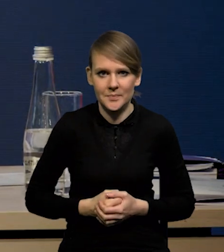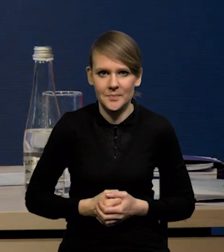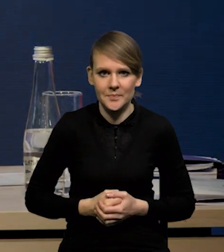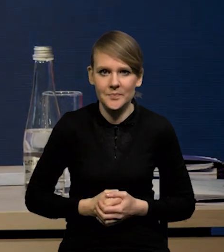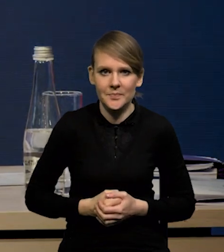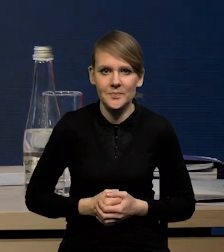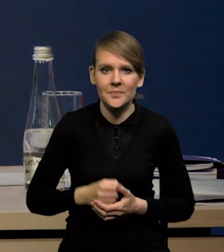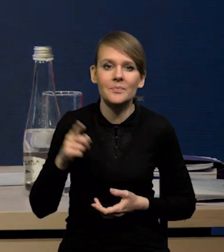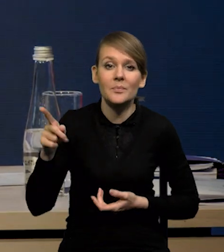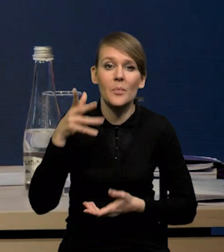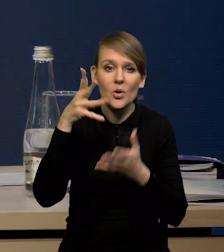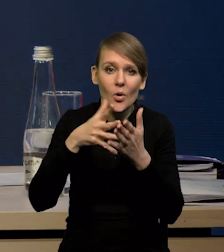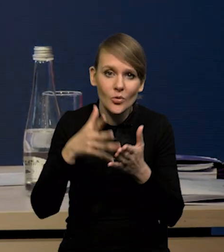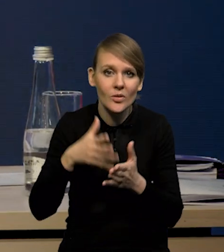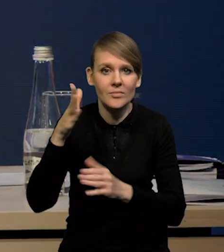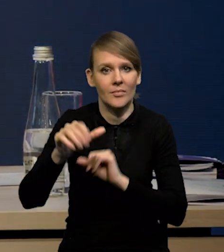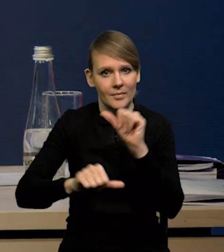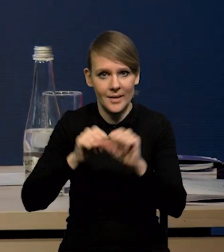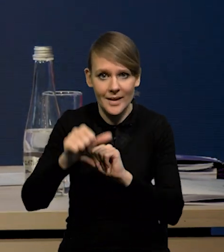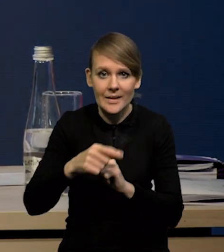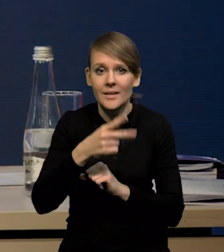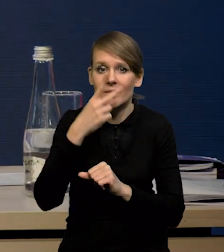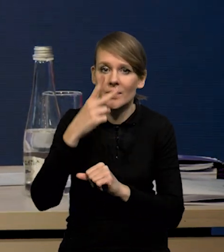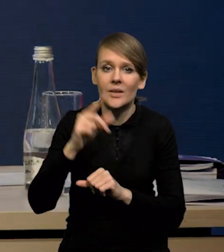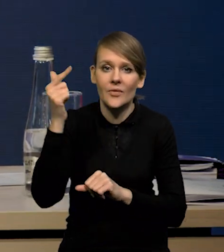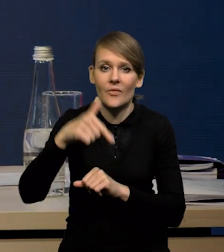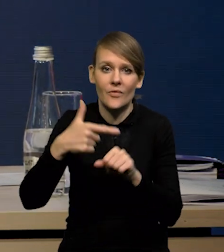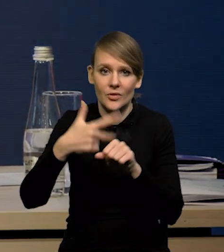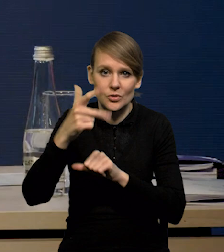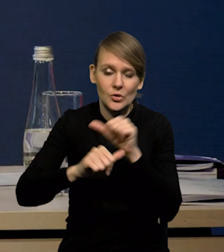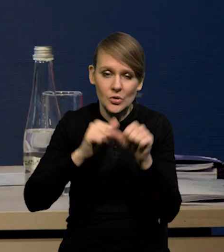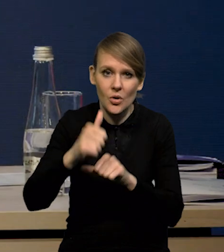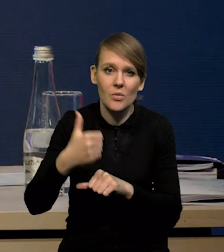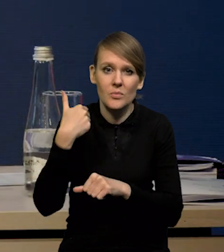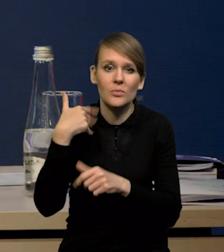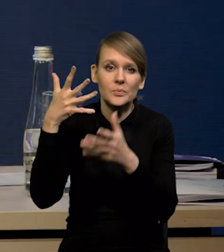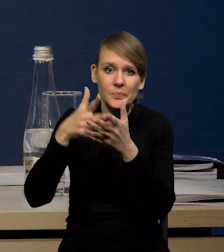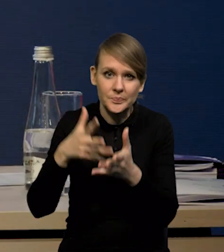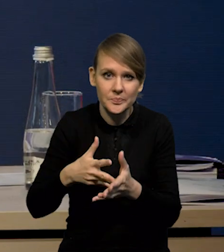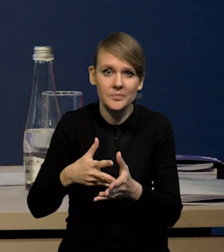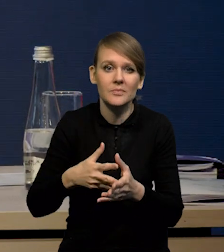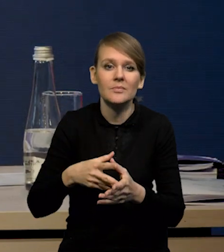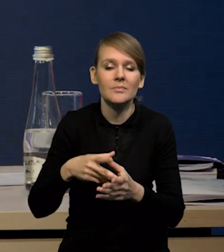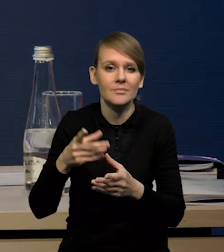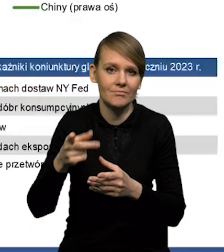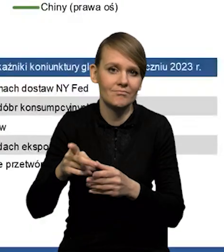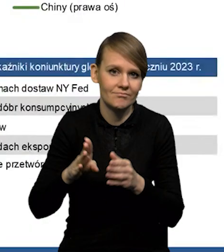To są nasze prognozy na te kolejne lata. Jak Państwo widzą, w '23 roku zrewidowaliśmy większość prognoz w górę